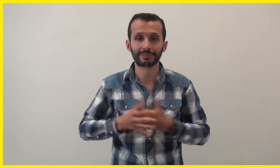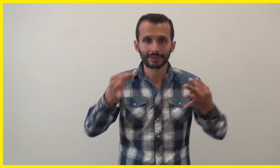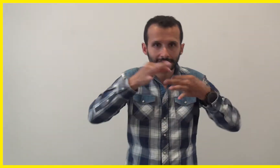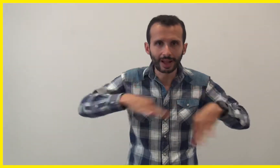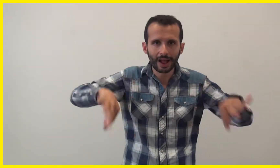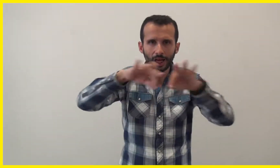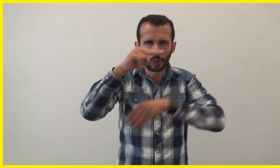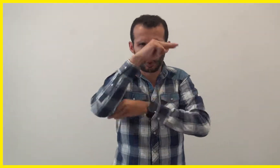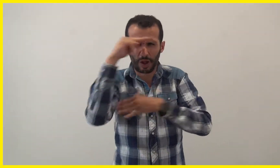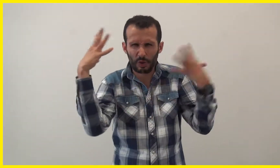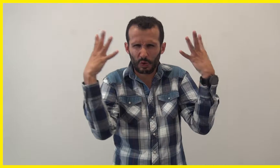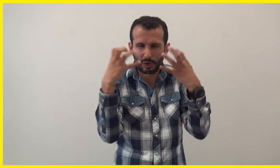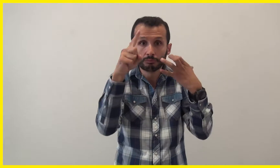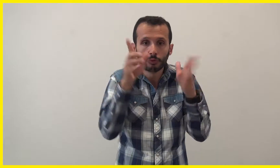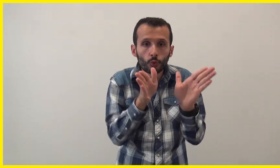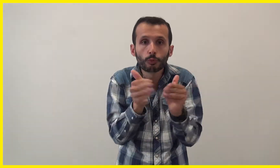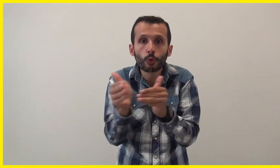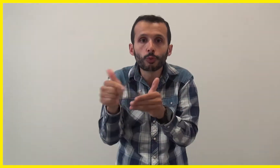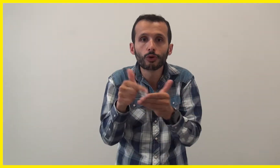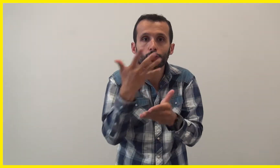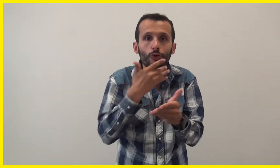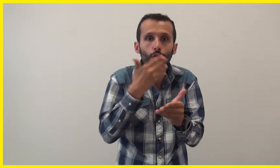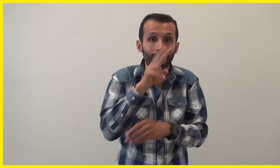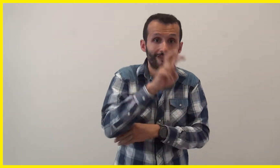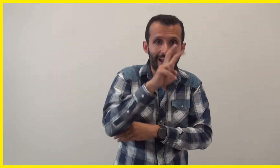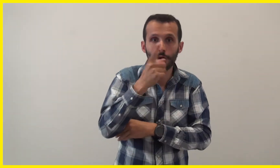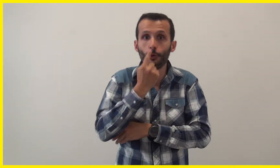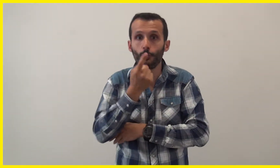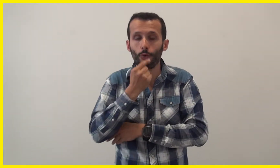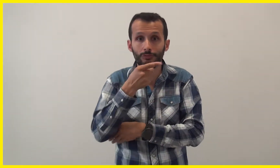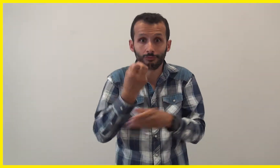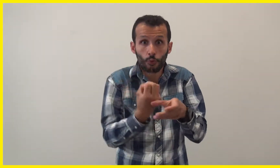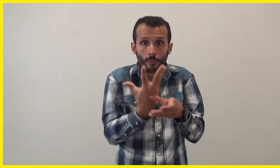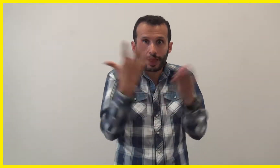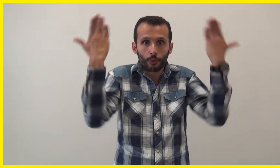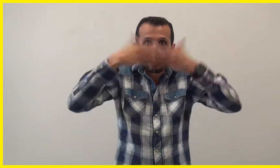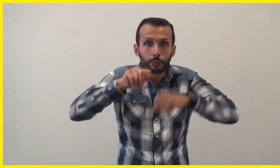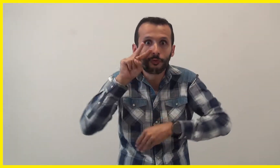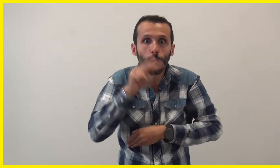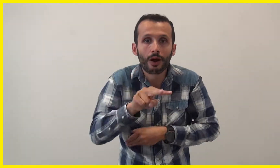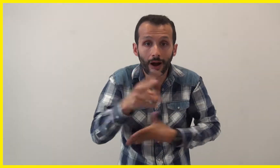Dans une salle noir, des cubes de couleur vert et rouge fluos sont illuminés par la lumière noire